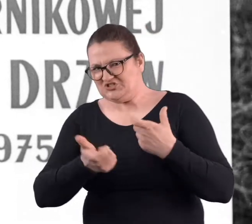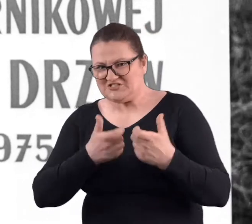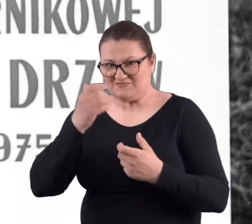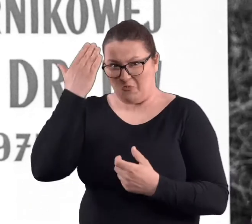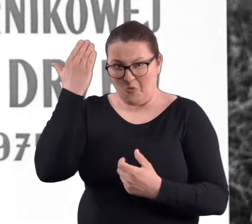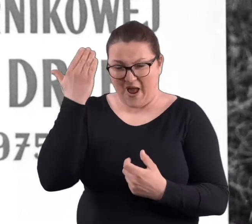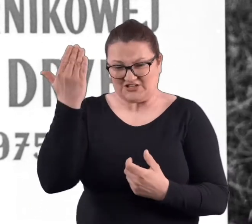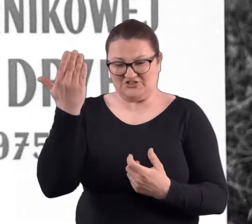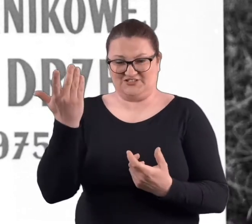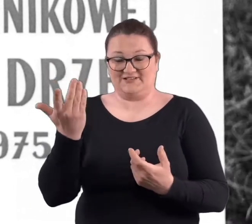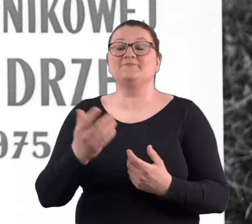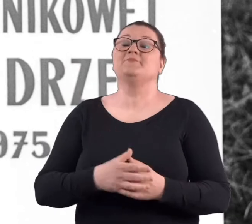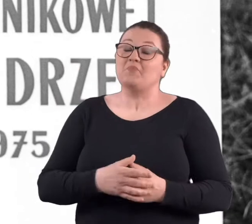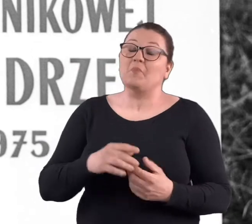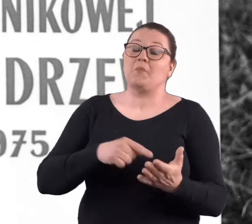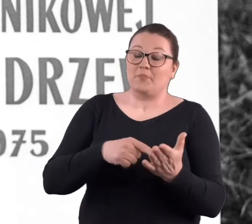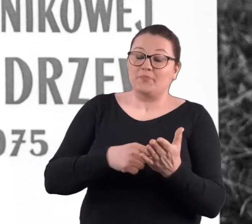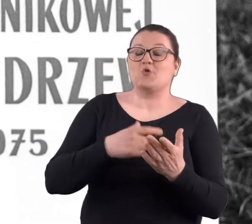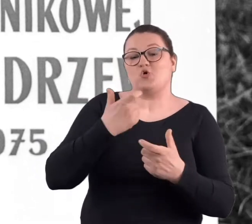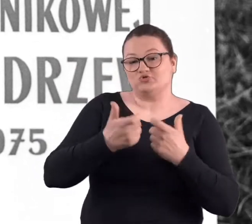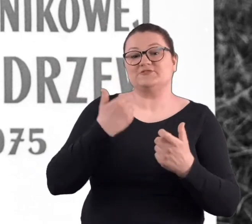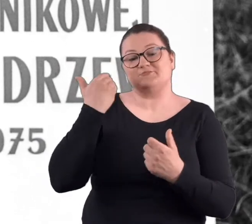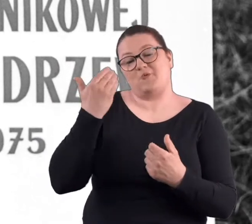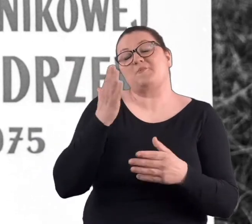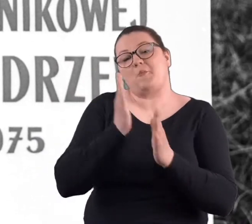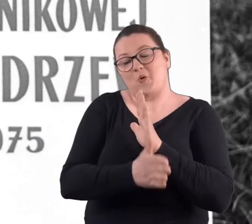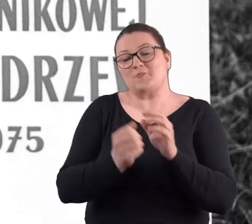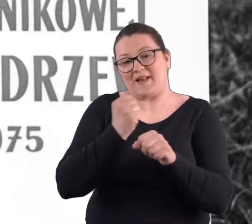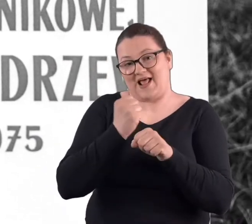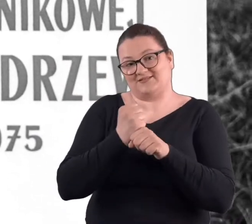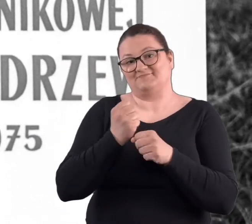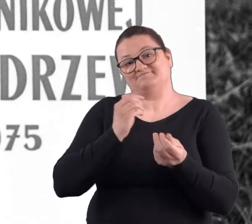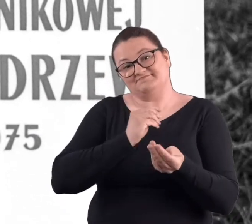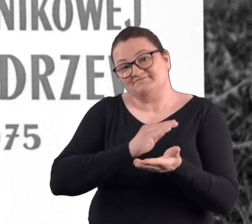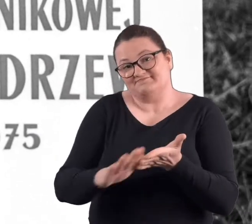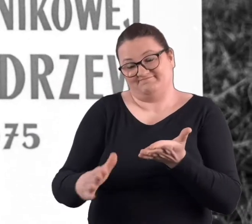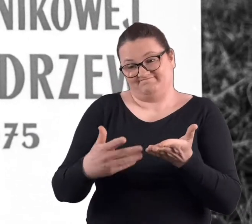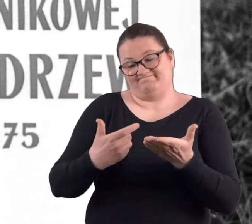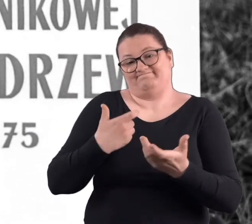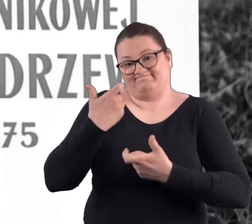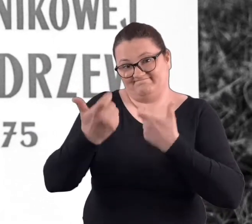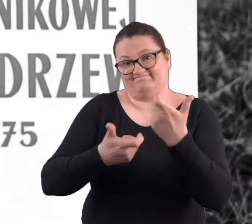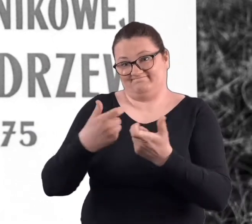No czyny społeczne to była po prostu praca nieodpłatnie świadczona,